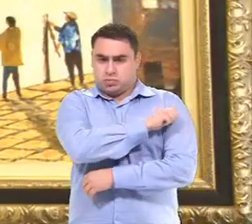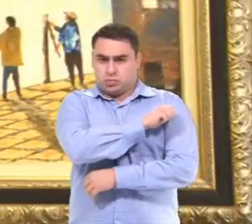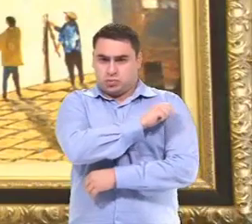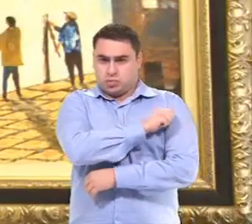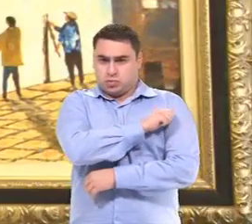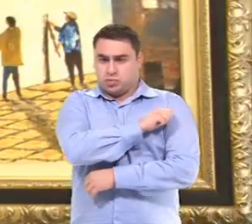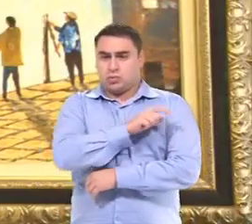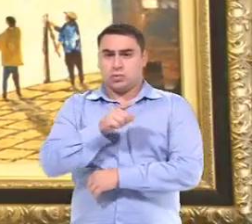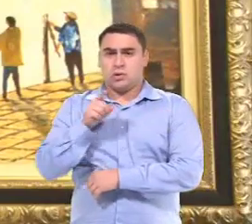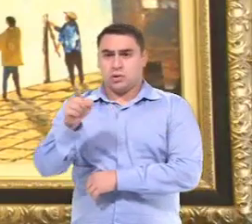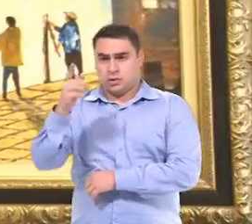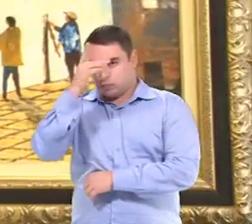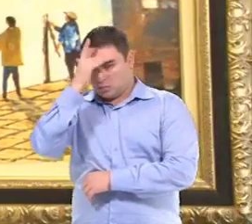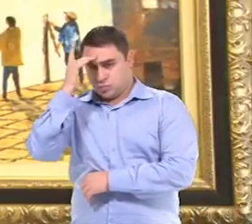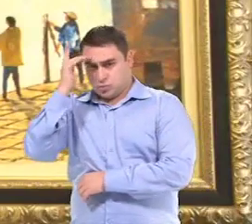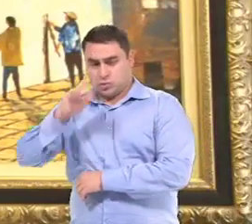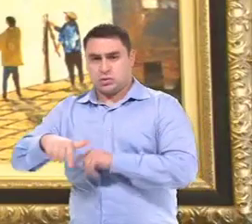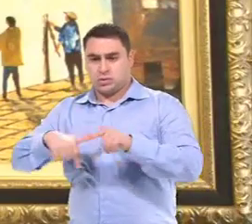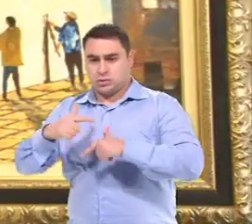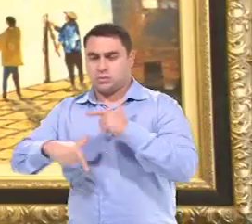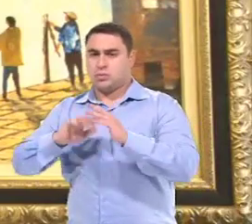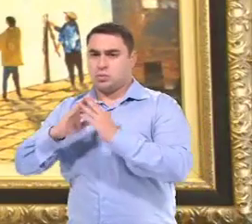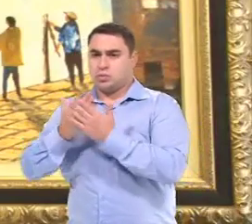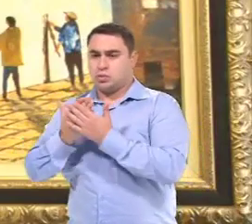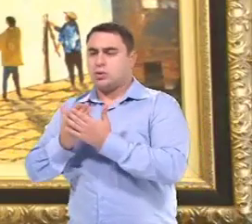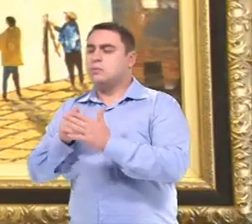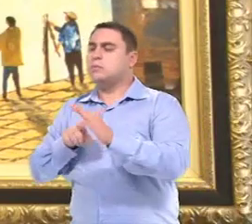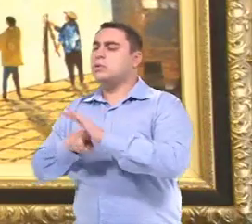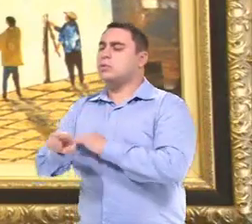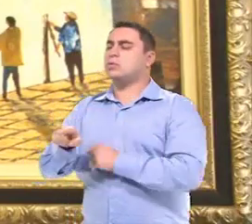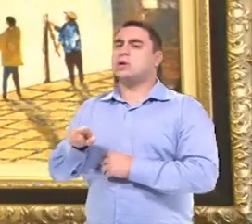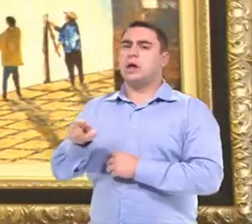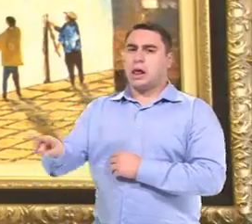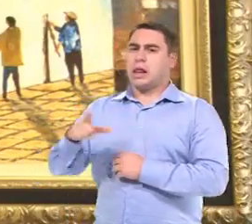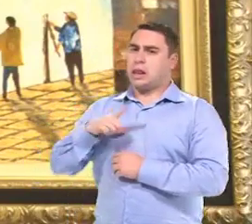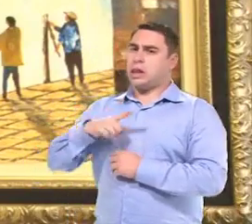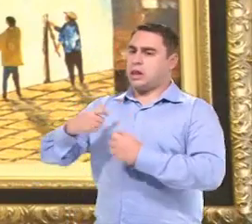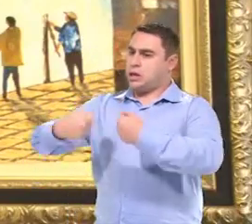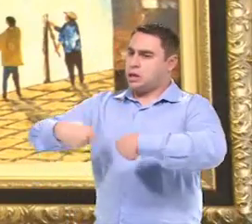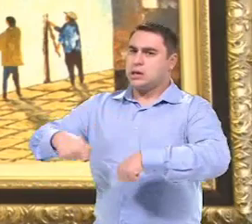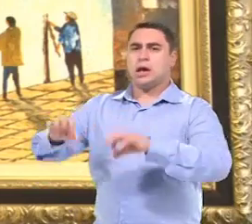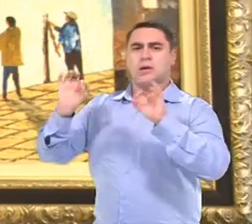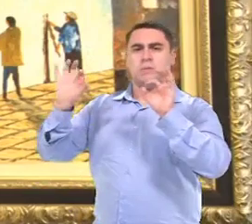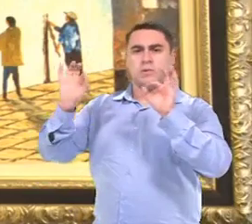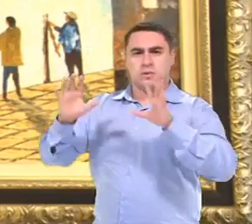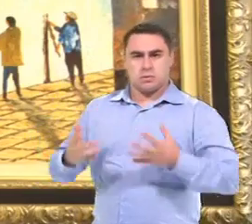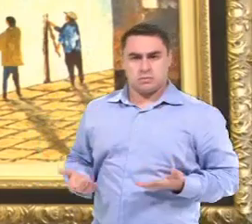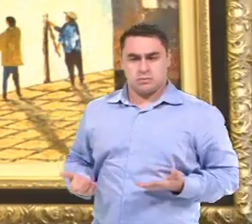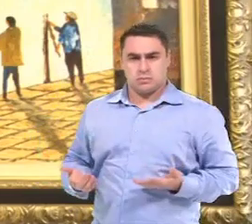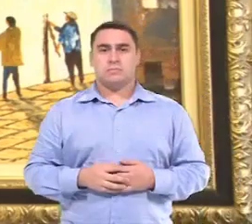Os próprios oficiais de escola já perguntam se a criança tem alguma necessidade especial.